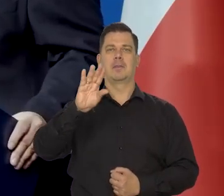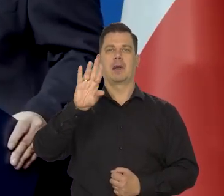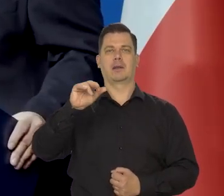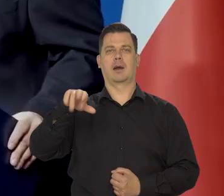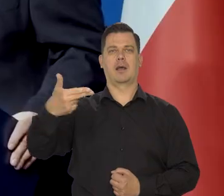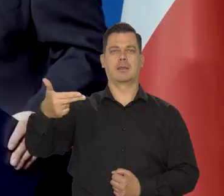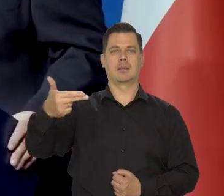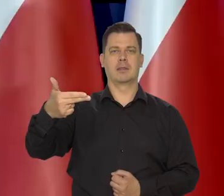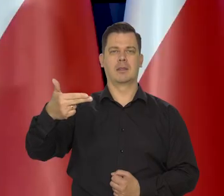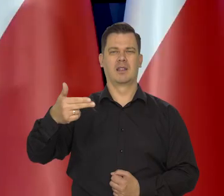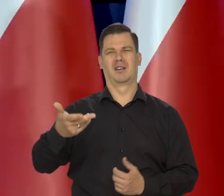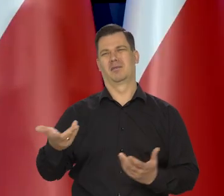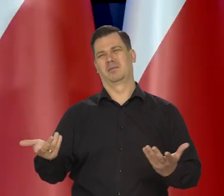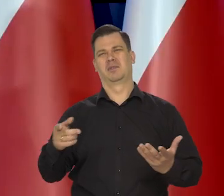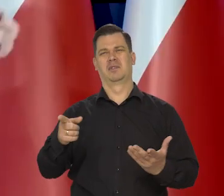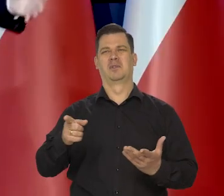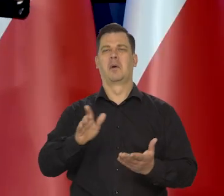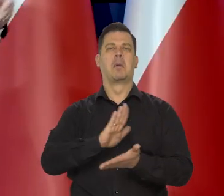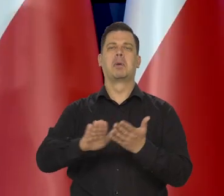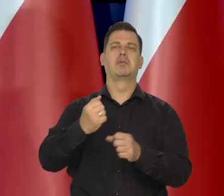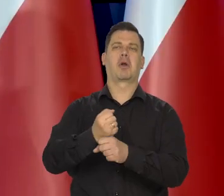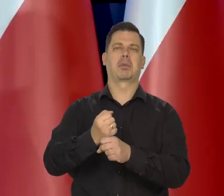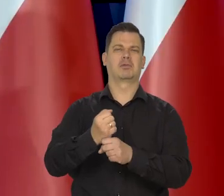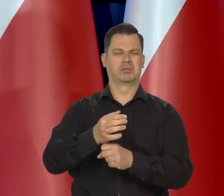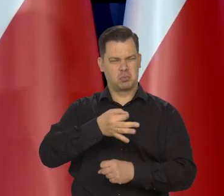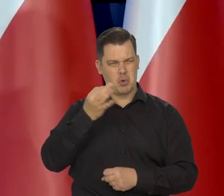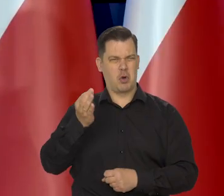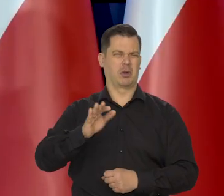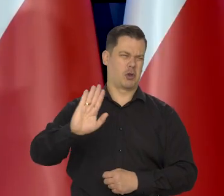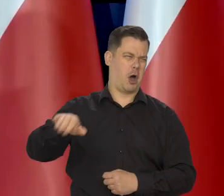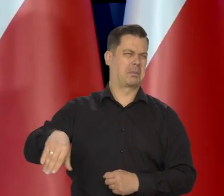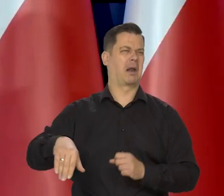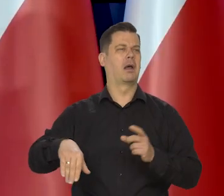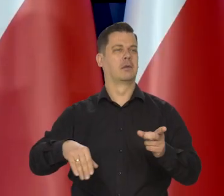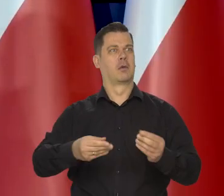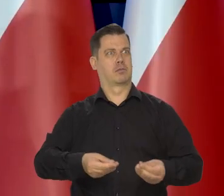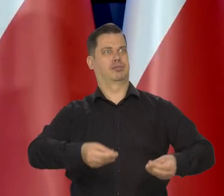by powiedzieli — no dobra, jest armia bezrobotnych, bo to pomaga zmobilizować innych i tak dalej, nie.